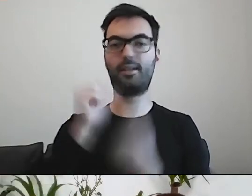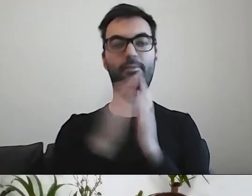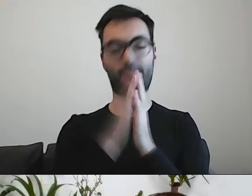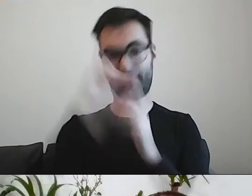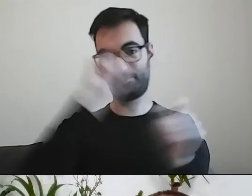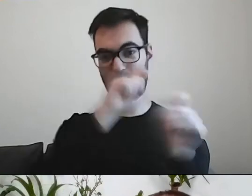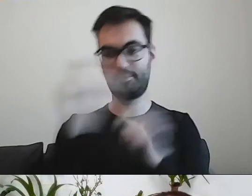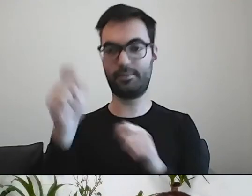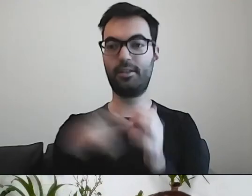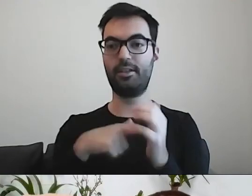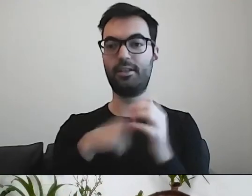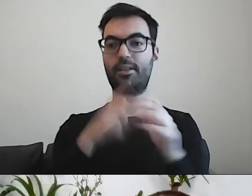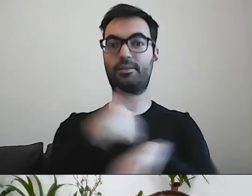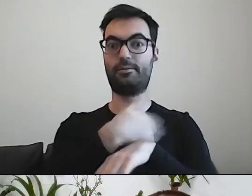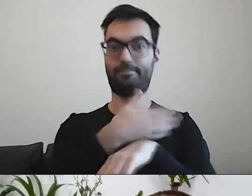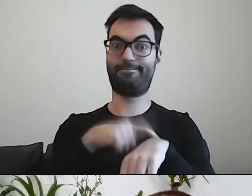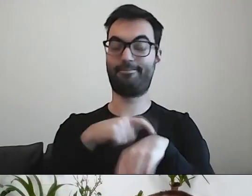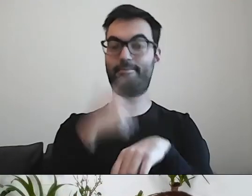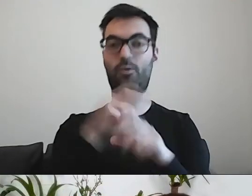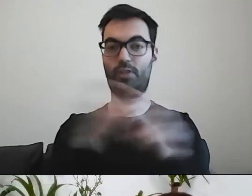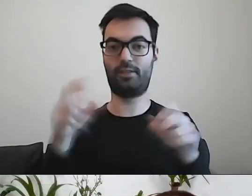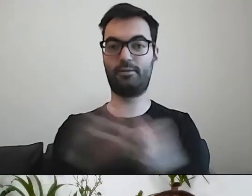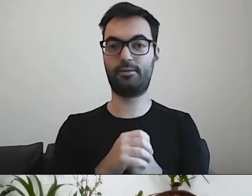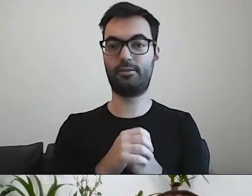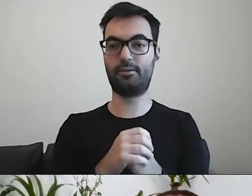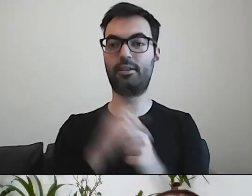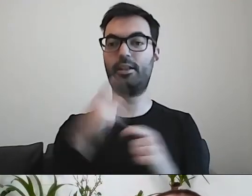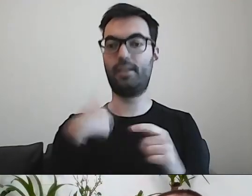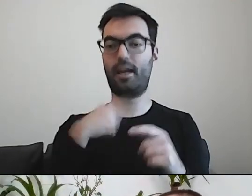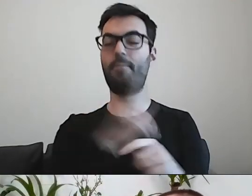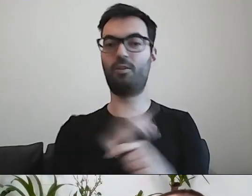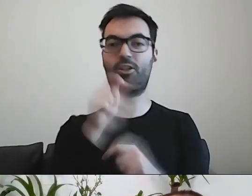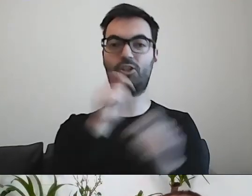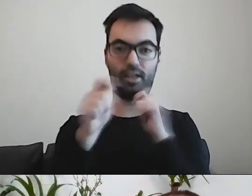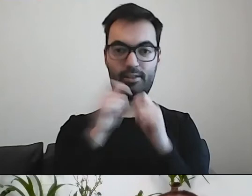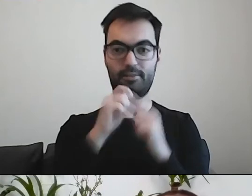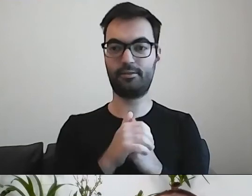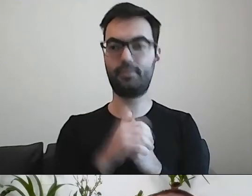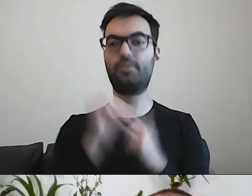że mamy poślizg i czasu mało. Ja czuwam nad czatem. Możesz mi to zostawić.